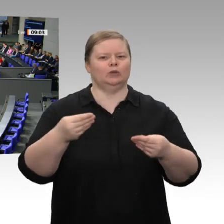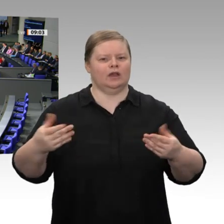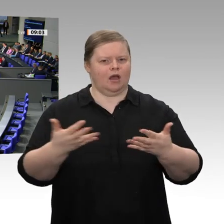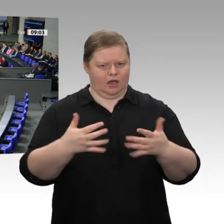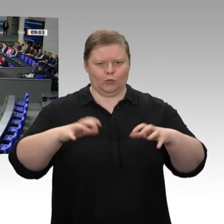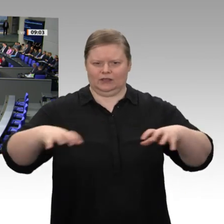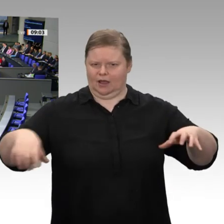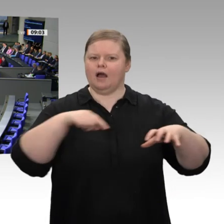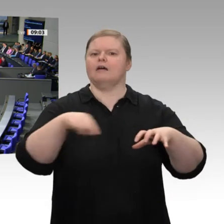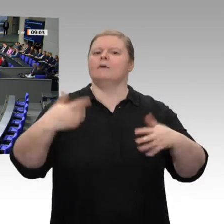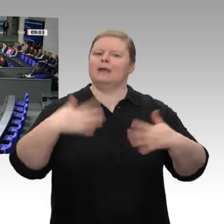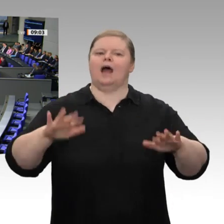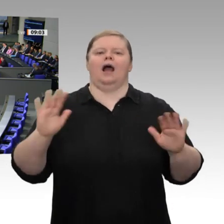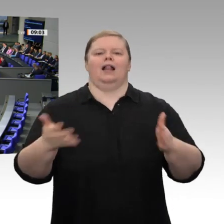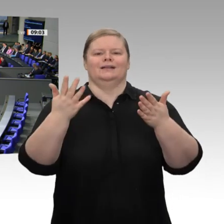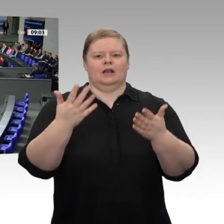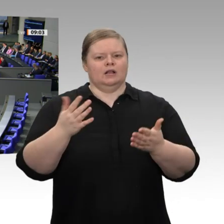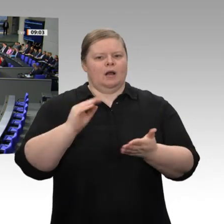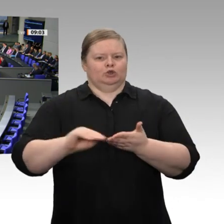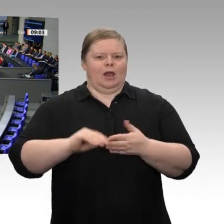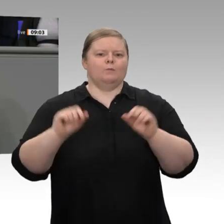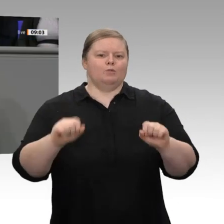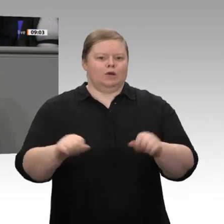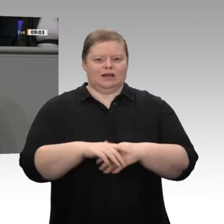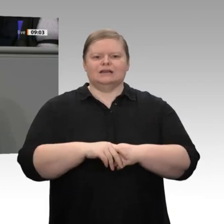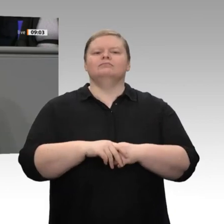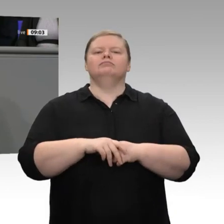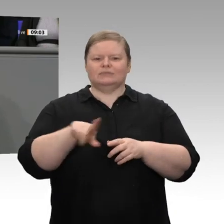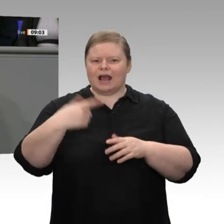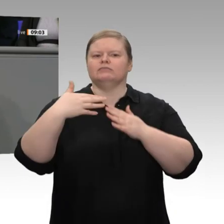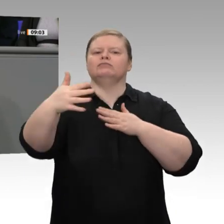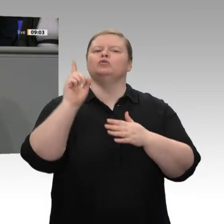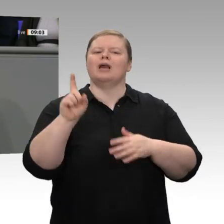Übergang zur Industrie 4.0, und die künstliche Intelligenz zu fördern. Das ist ein wichtiger